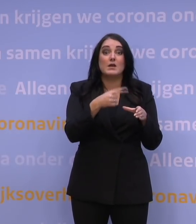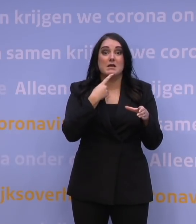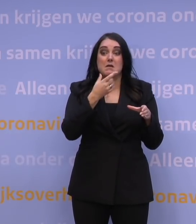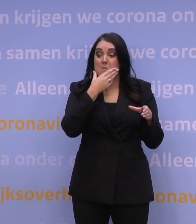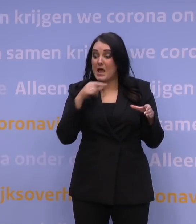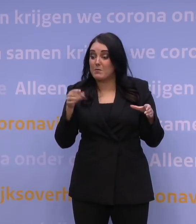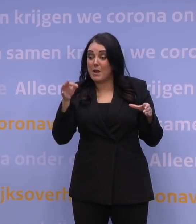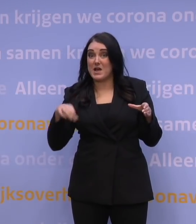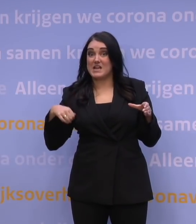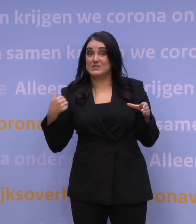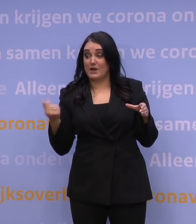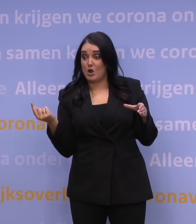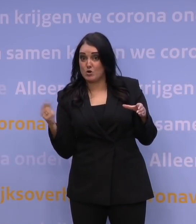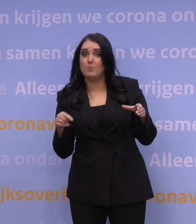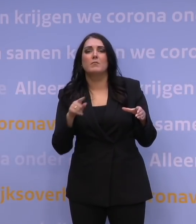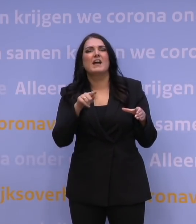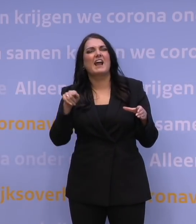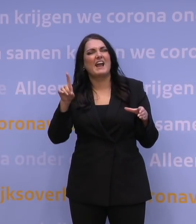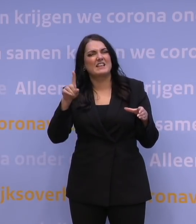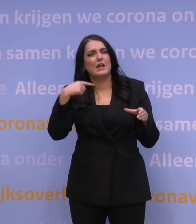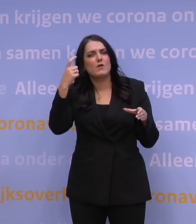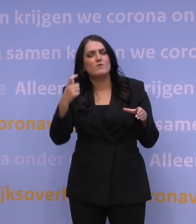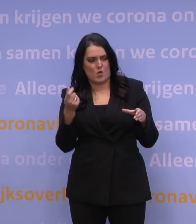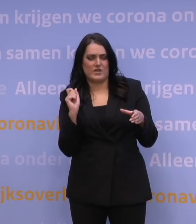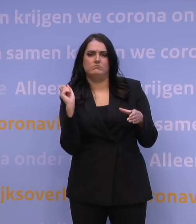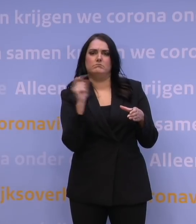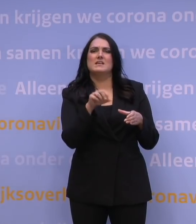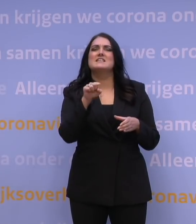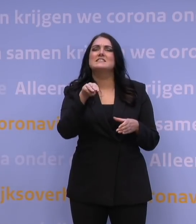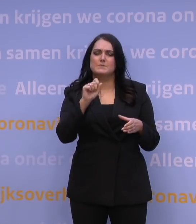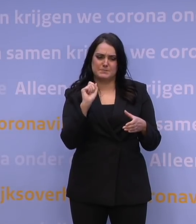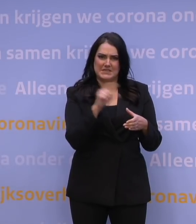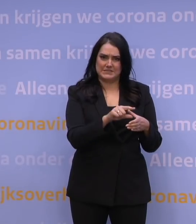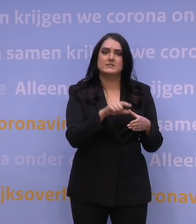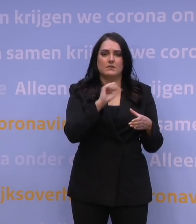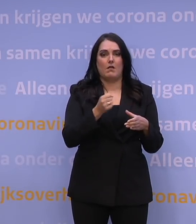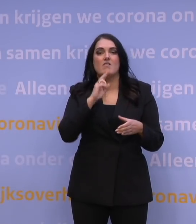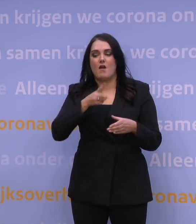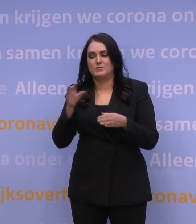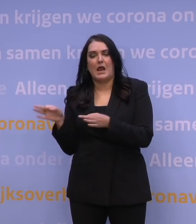dan krijgt u van de GGD in de loop van volgende week een sms waarmee u de afspraak kunt vervroegen.